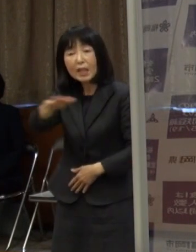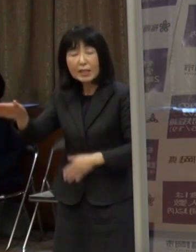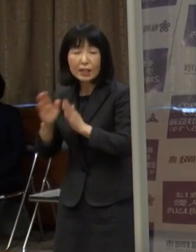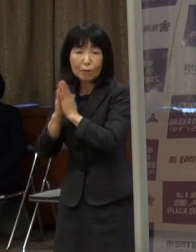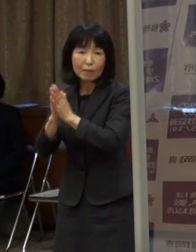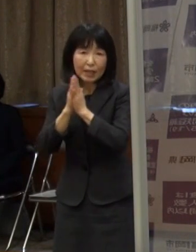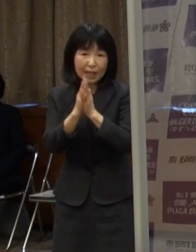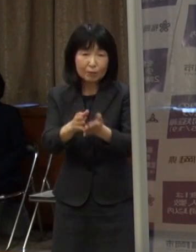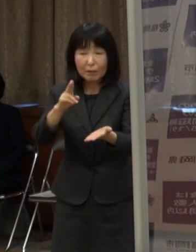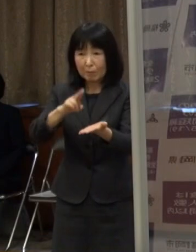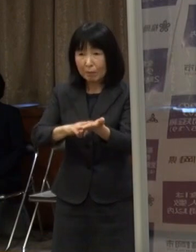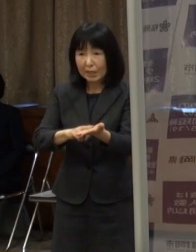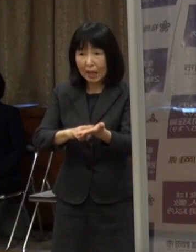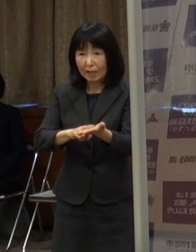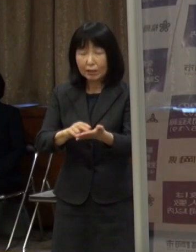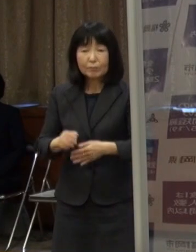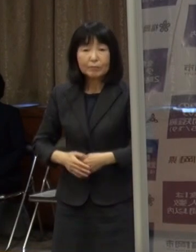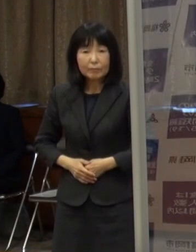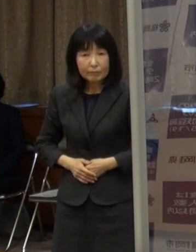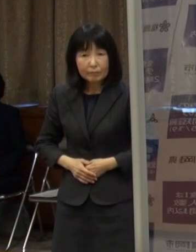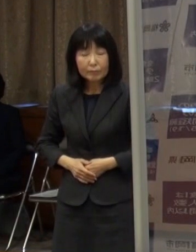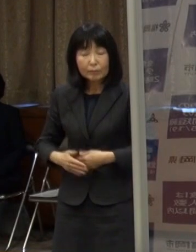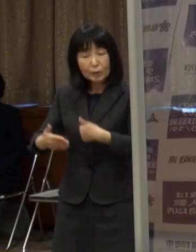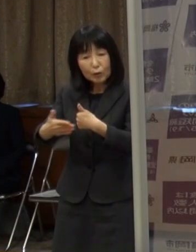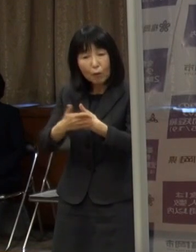協力金については 先ほど知事からお話がありました